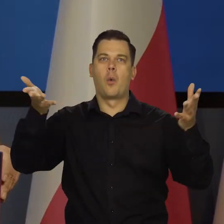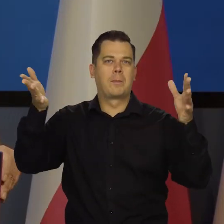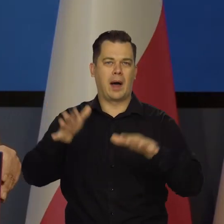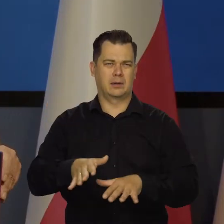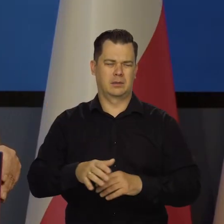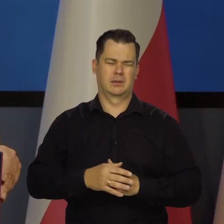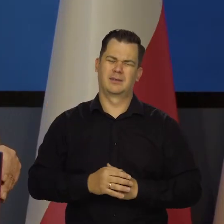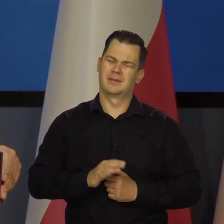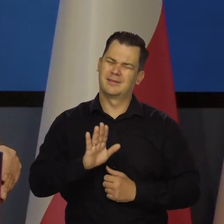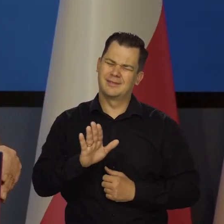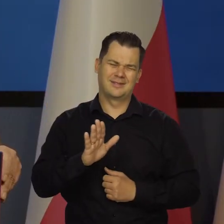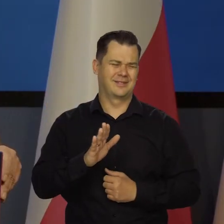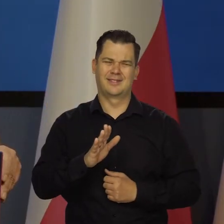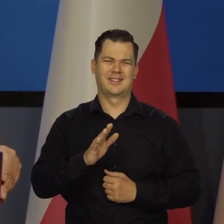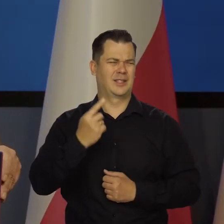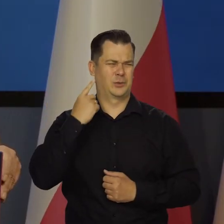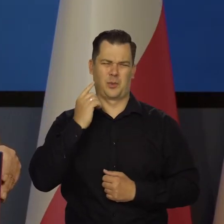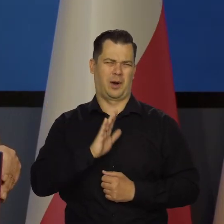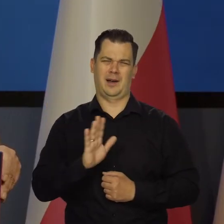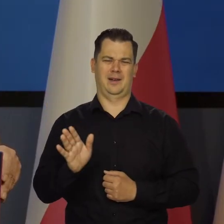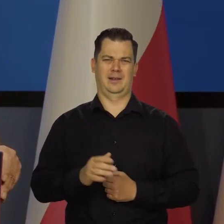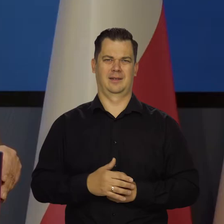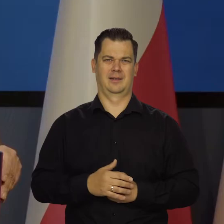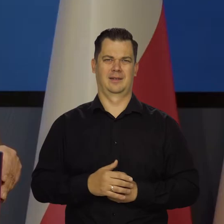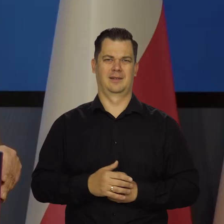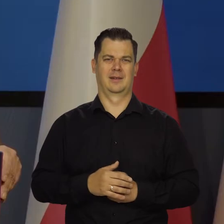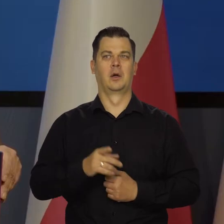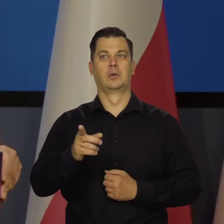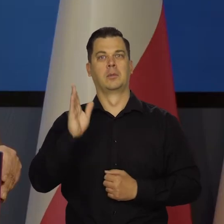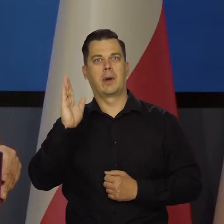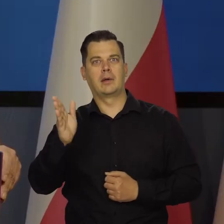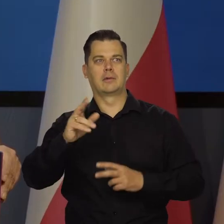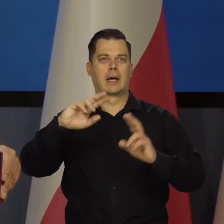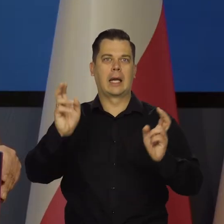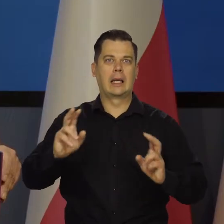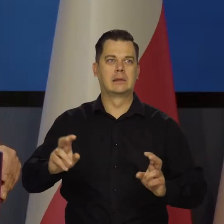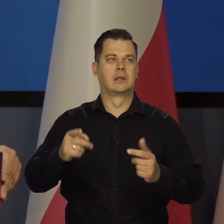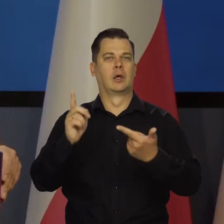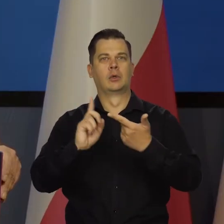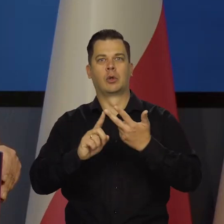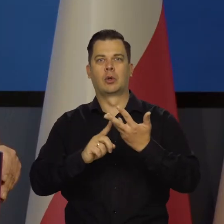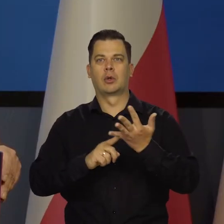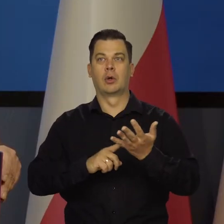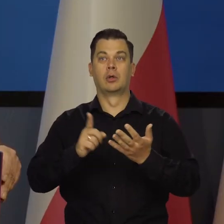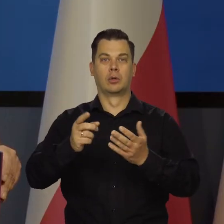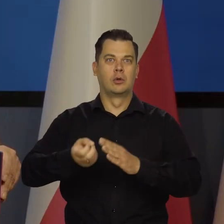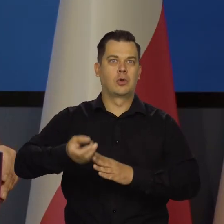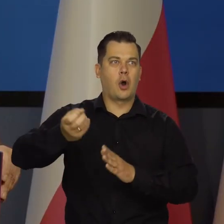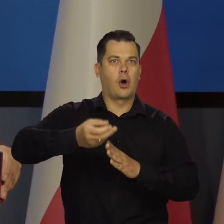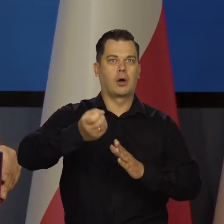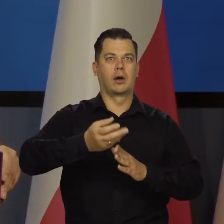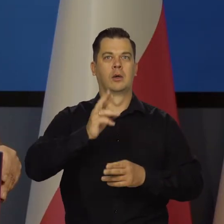że nic nie będzie. Cukru nie będzie. Najpierw pietruszka strasznie zdrożała, potem cukier.